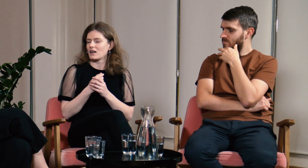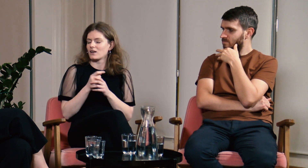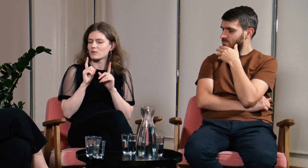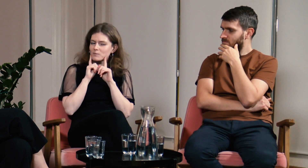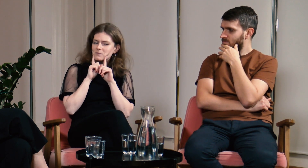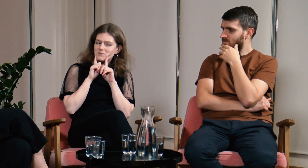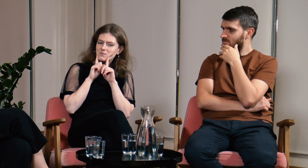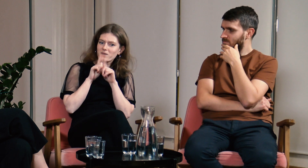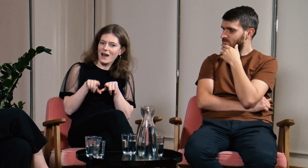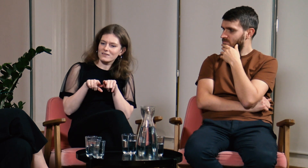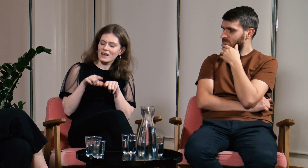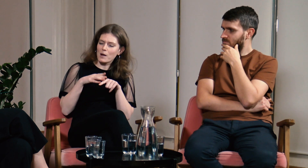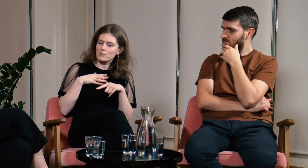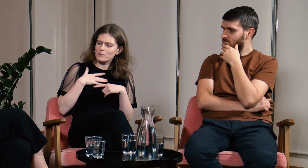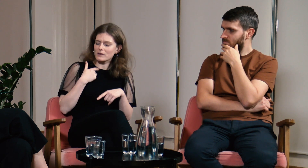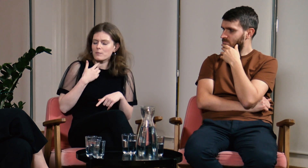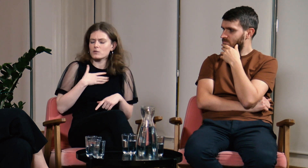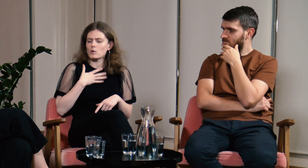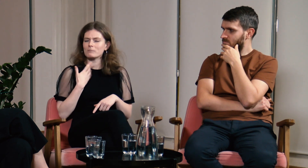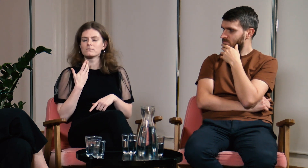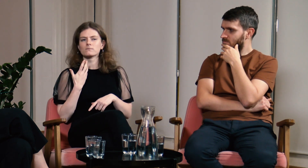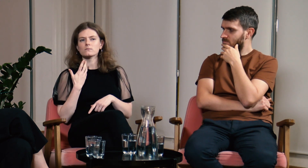Naprawdę miałam wtedy poczucie,